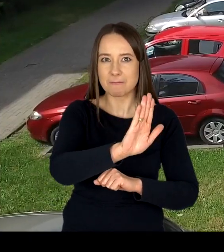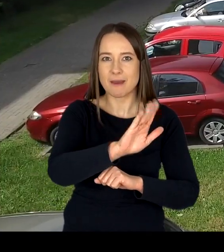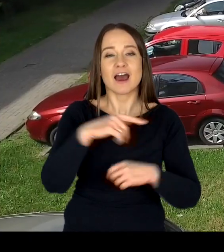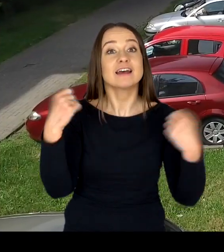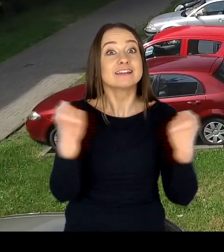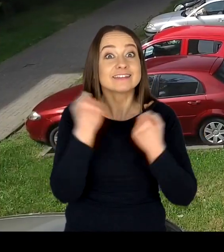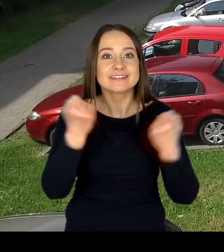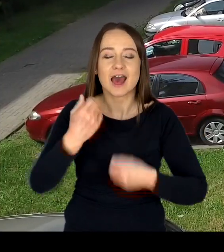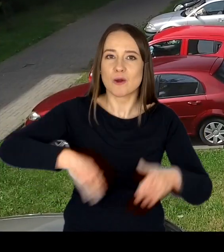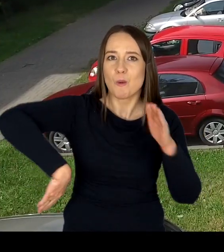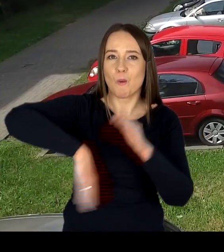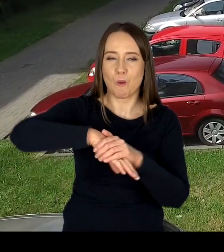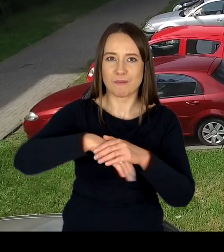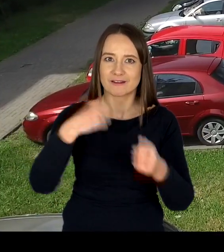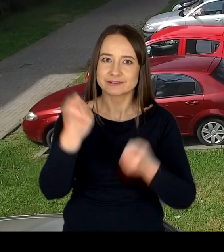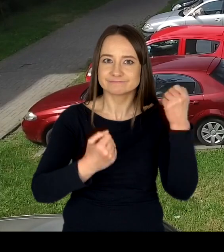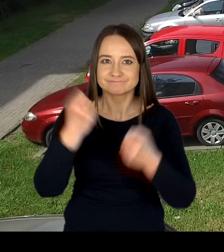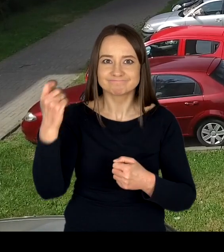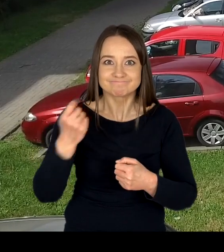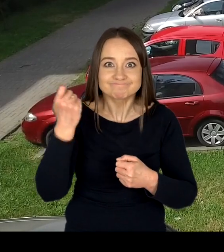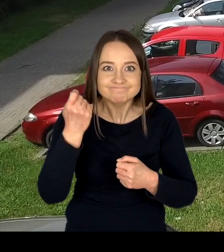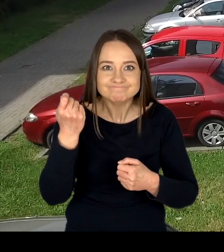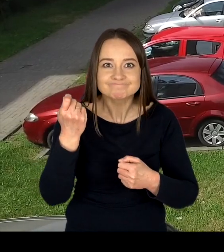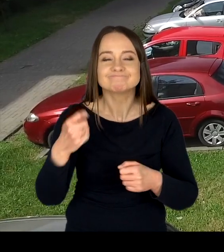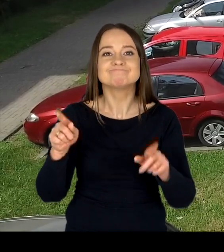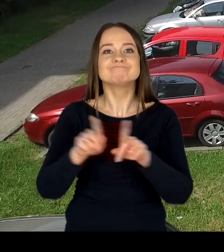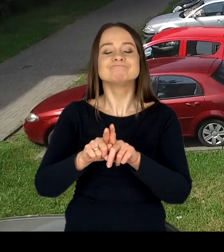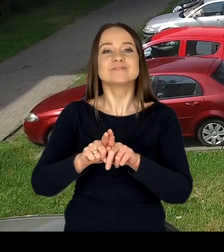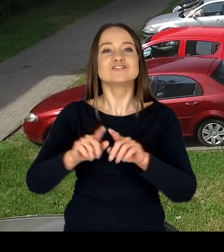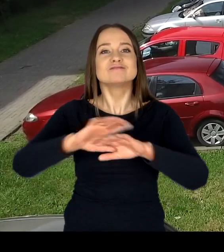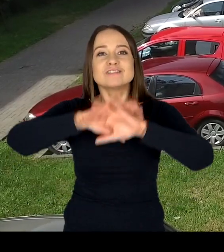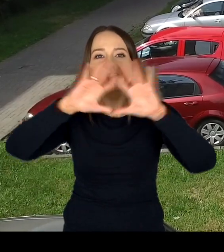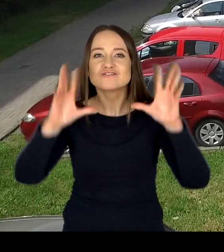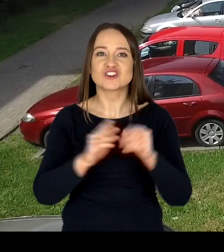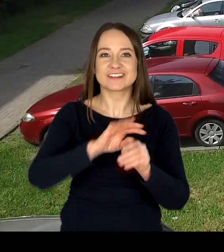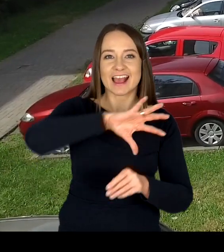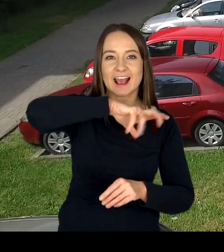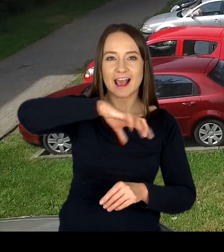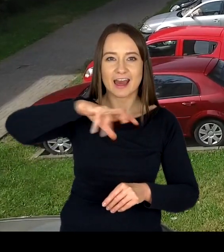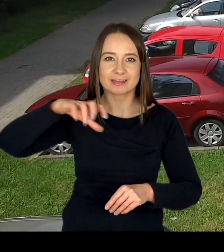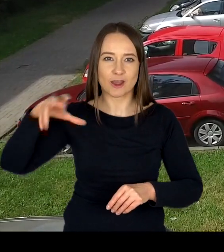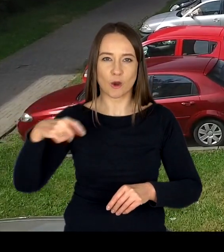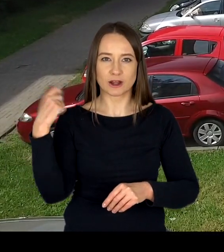do kierowania pojazdami oraz kierujących pojazdami w zakresie wszystkich kategorii prawa jazdy